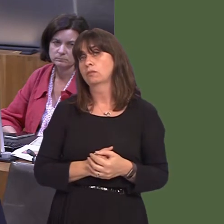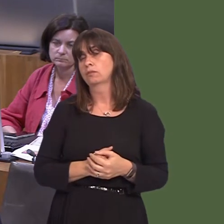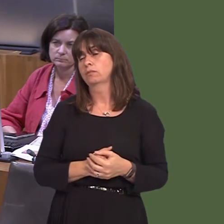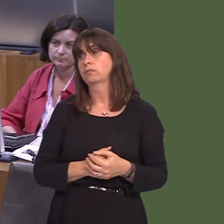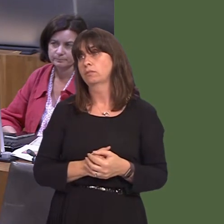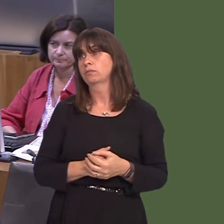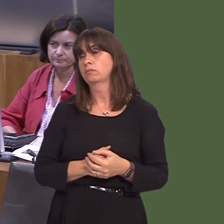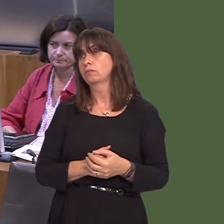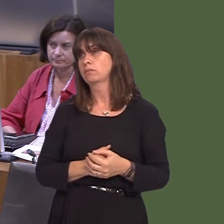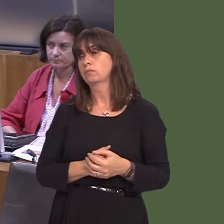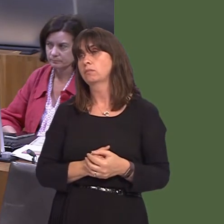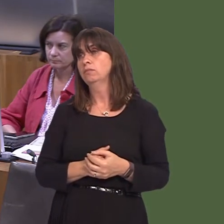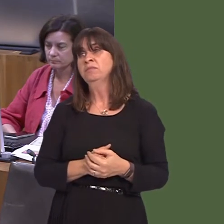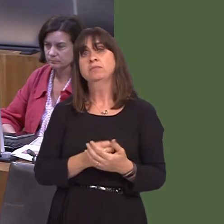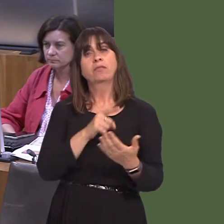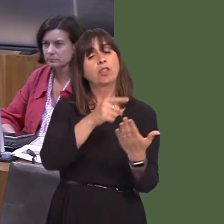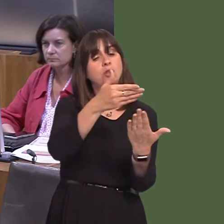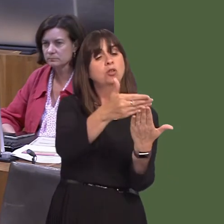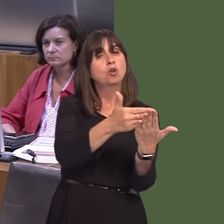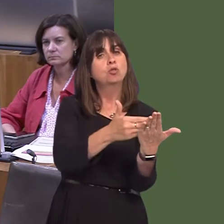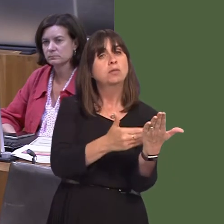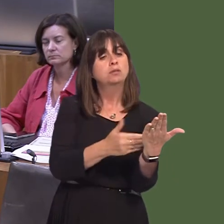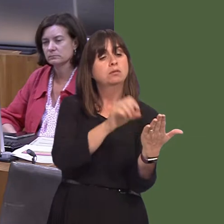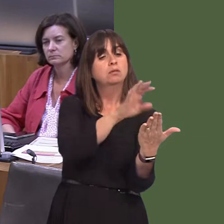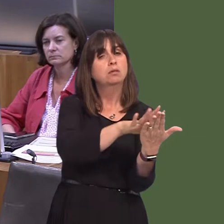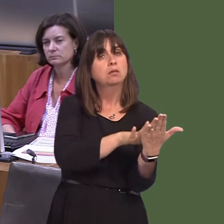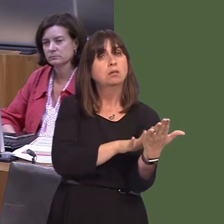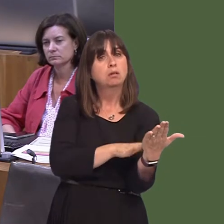ddatblygu gyda doctoriaid, nyrsys a staff, a phobl sydd yn rhoi gofal, cynrychiolwyr